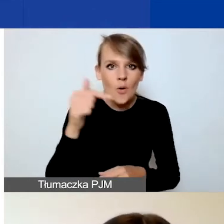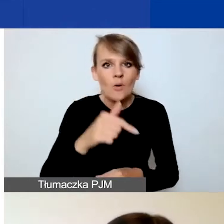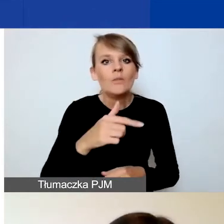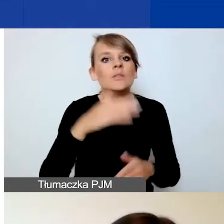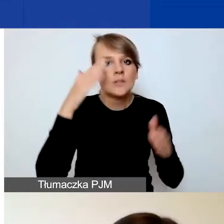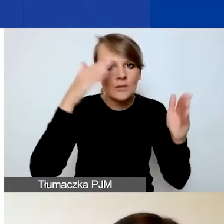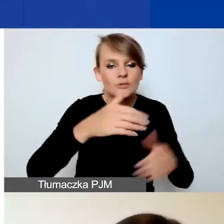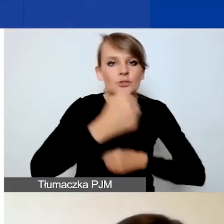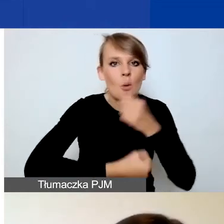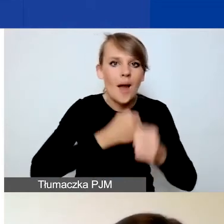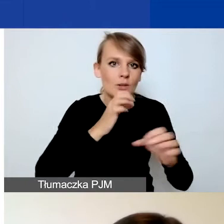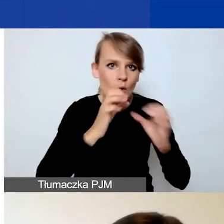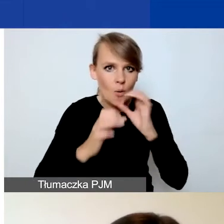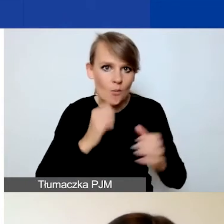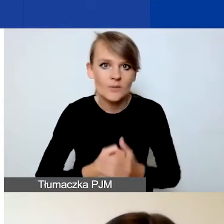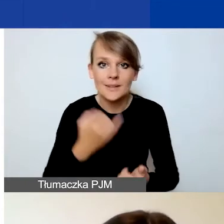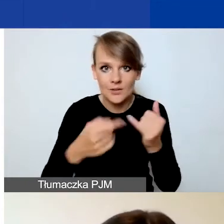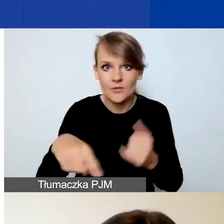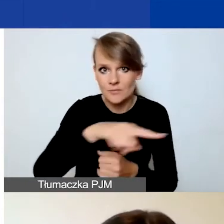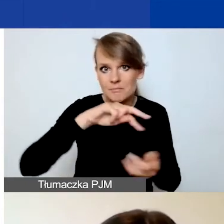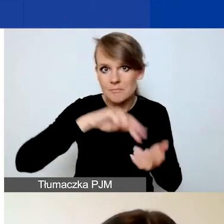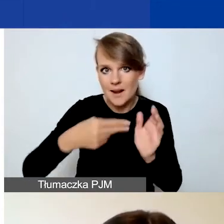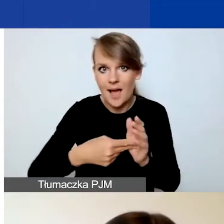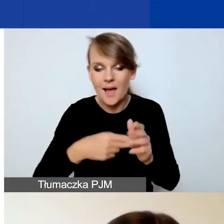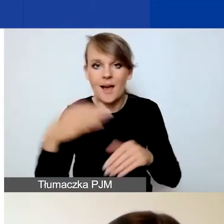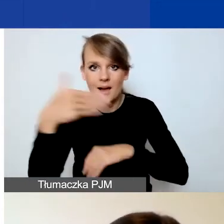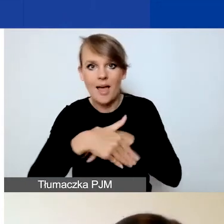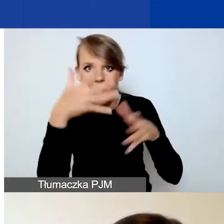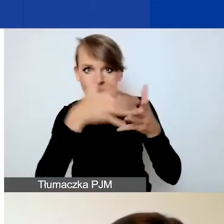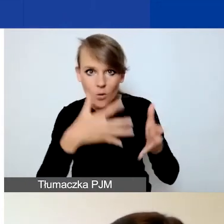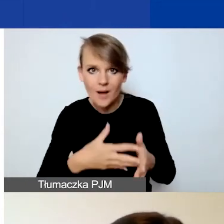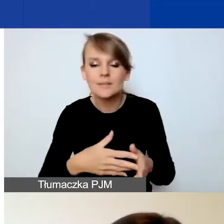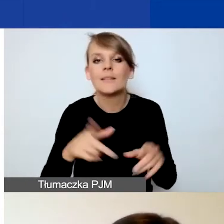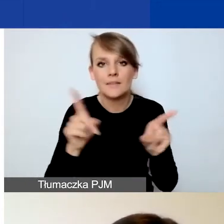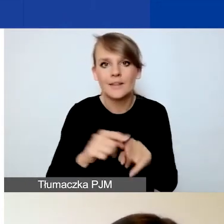Jeśli planujecie ewaluację, to również powinna być zawarta w oddzielnym działaniu.